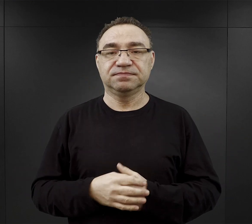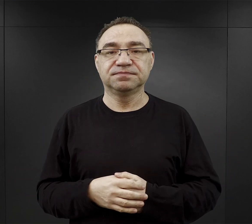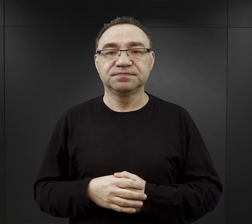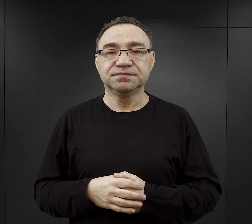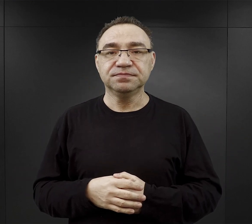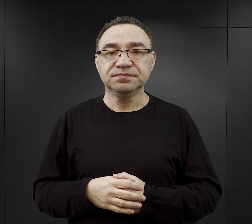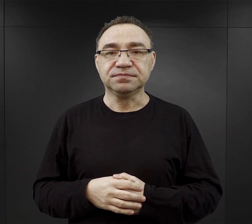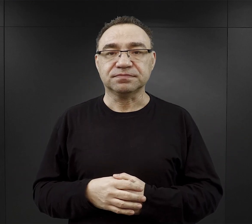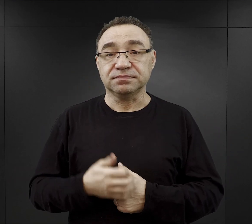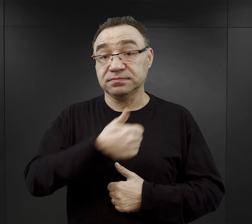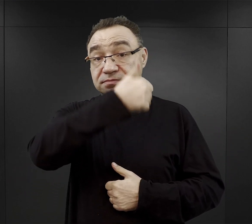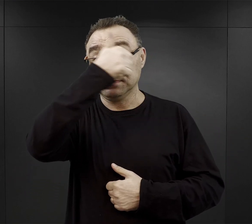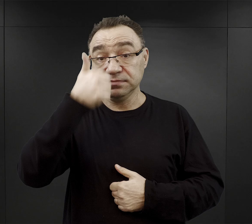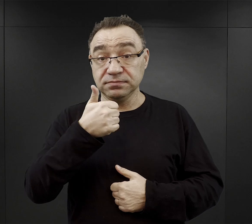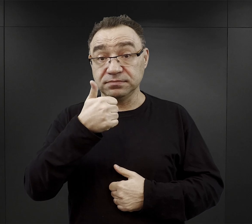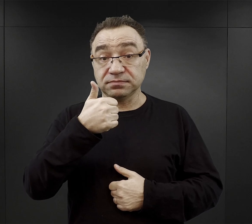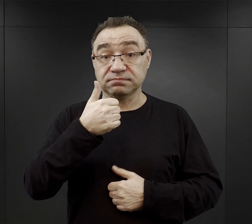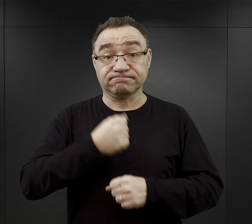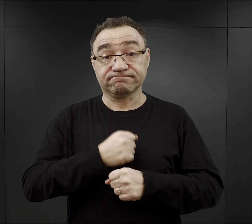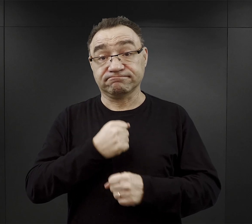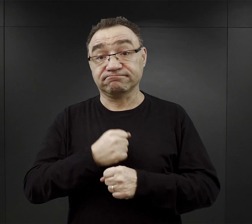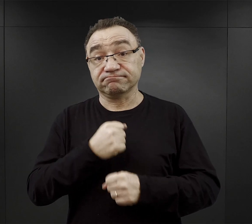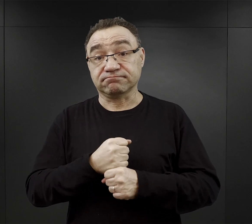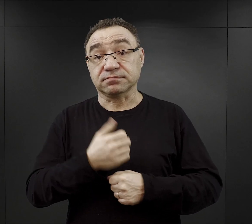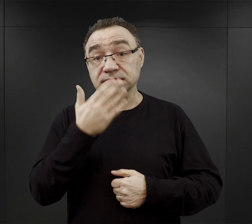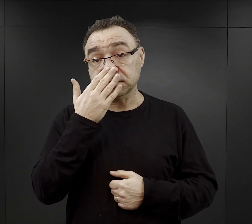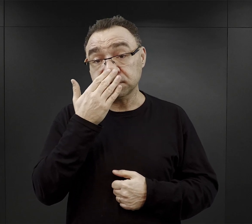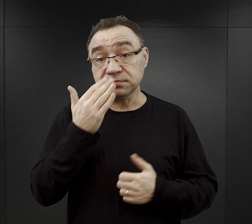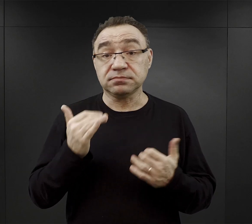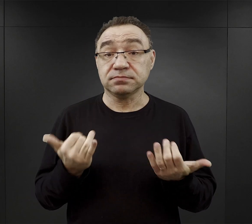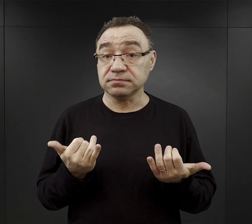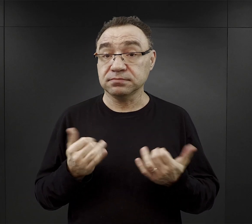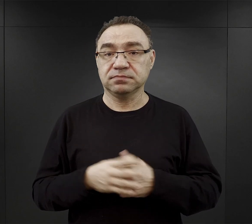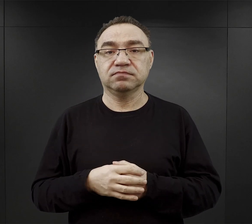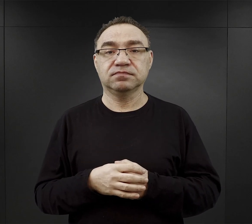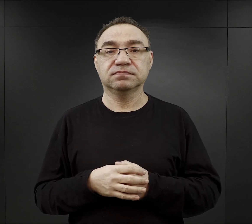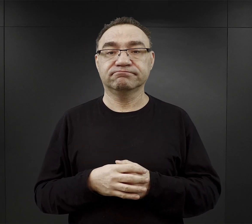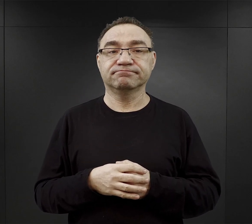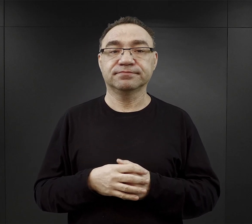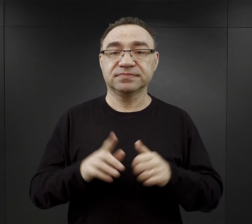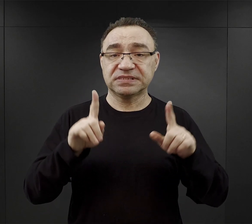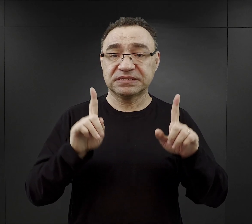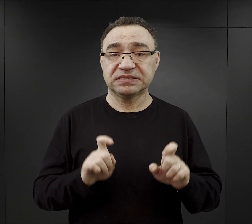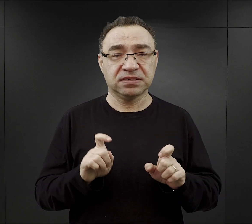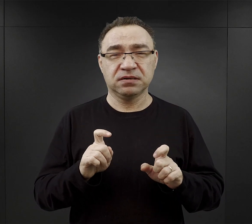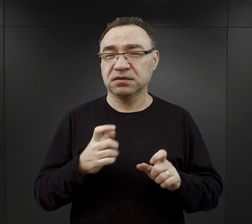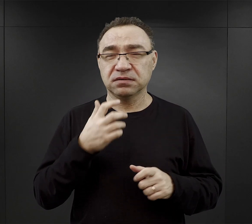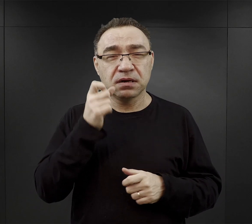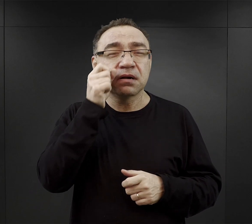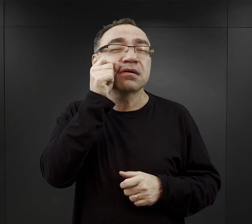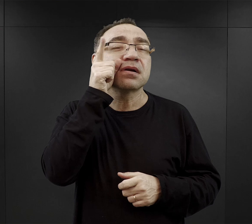Dzień roboczy, dzień pracy więźnia zaczynał się w obozie już bardzo wcześnie.